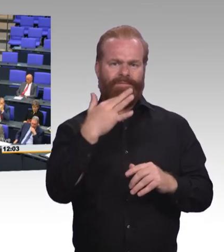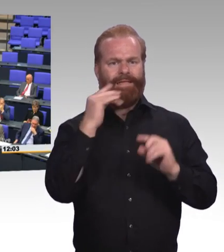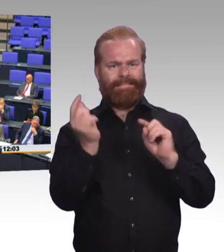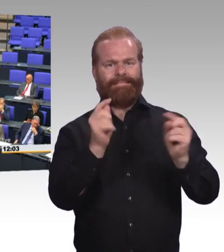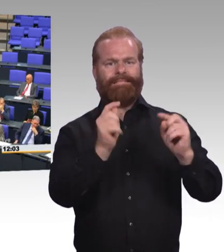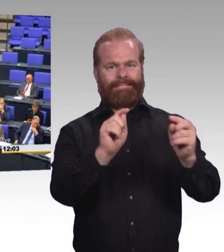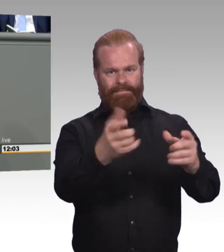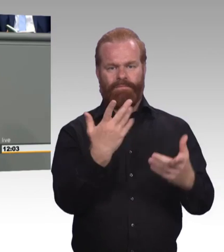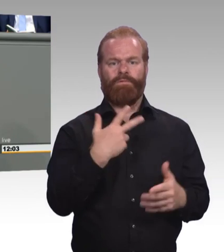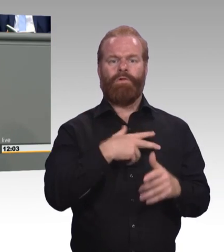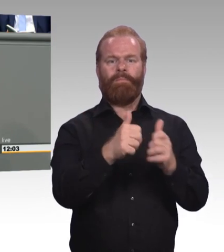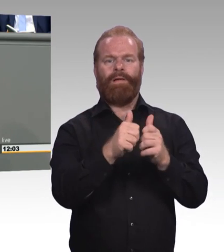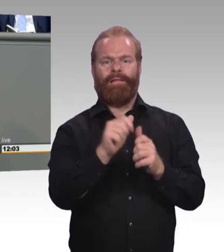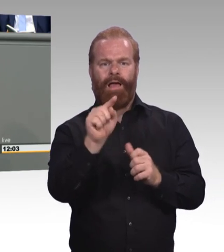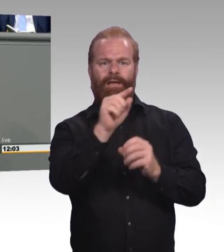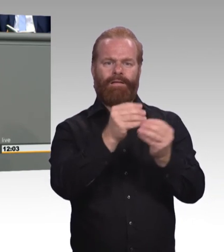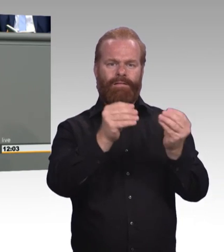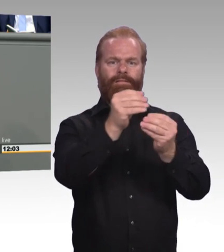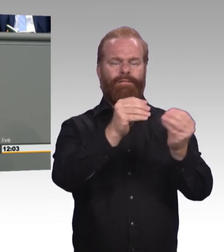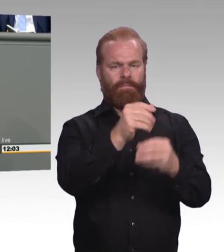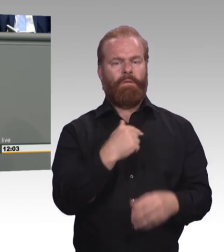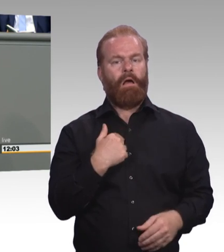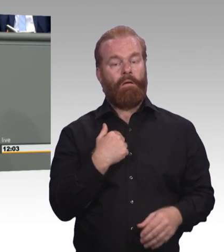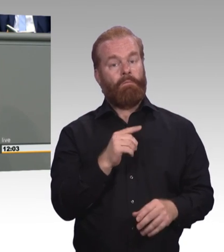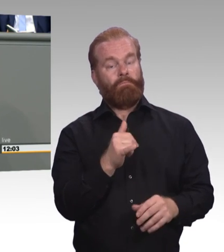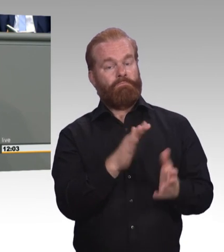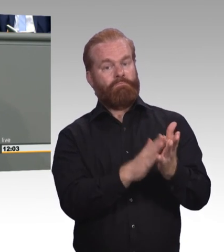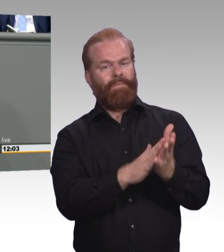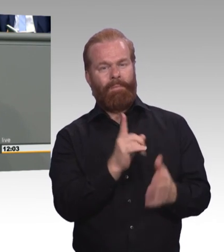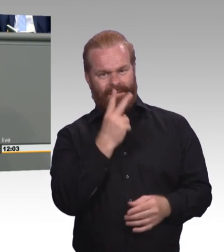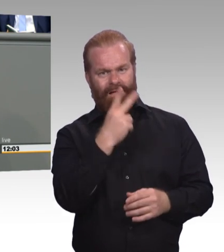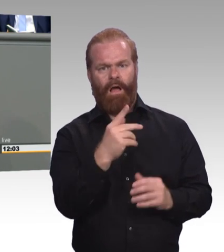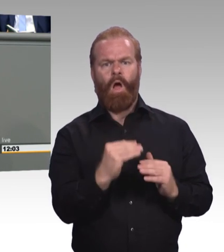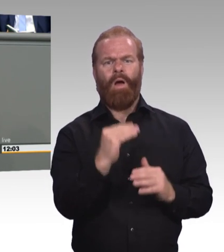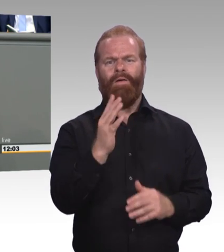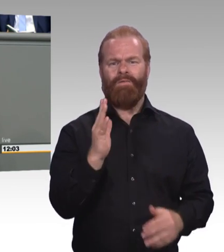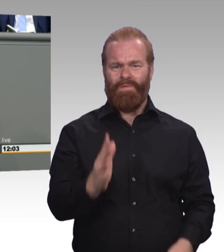Und warum, Frau Ministerin, wollen wir denn diese Mindestausbildungsvergütung. Ihr Ministerium sagt, wir wollen diese